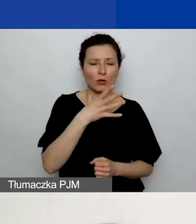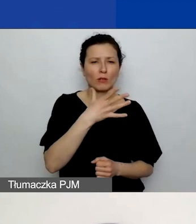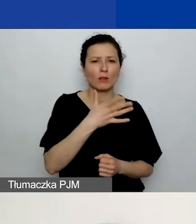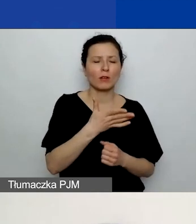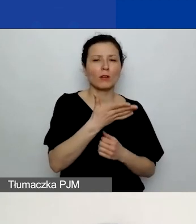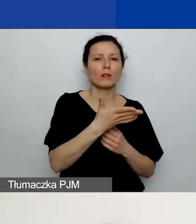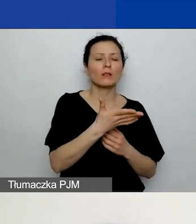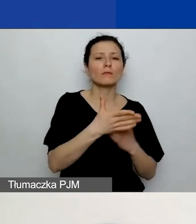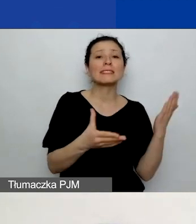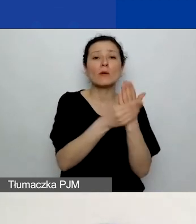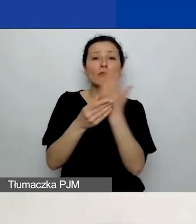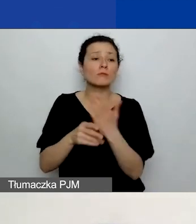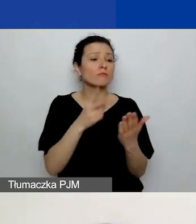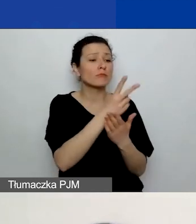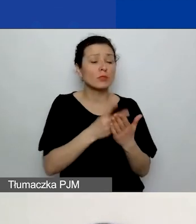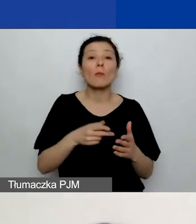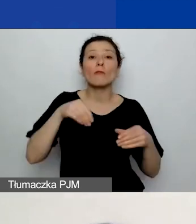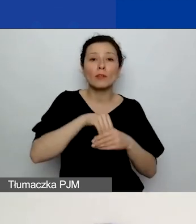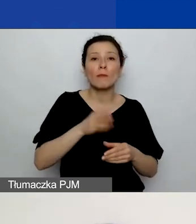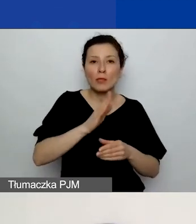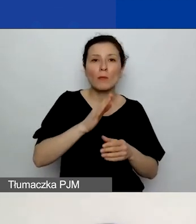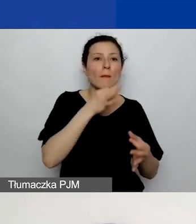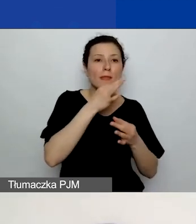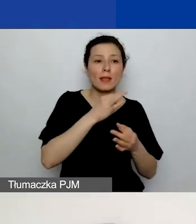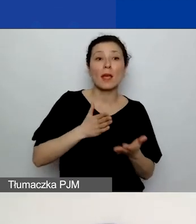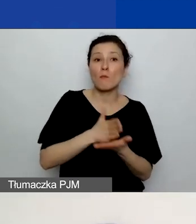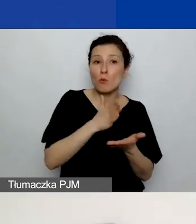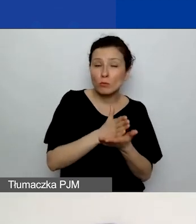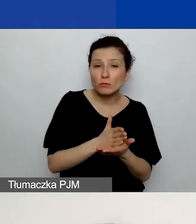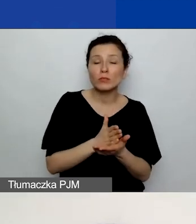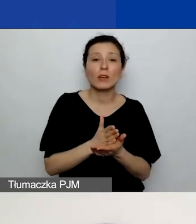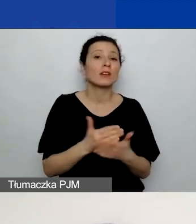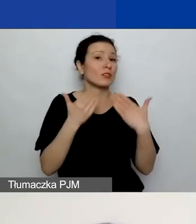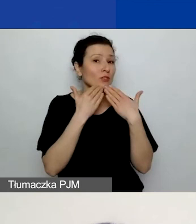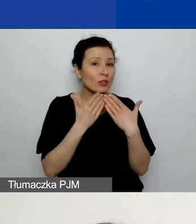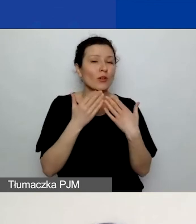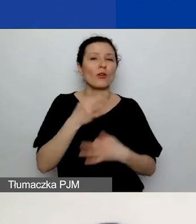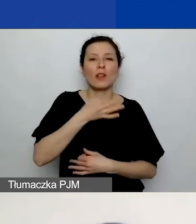i będziecie po prostu w stanie lepiej odpowiedzieć w tych polach,